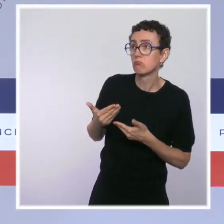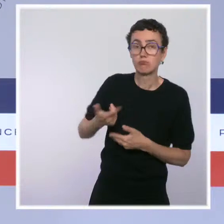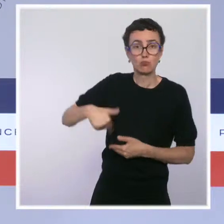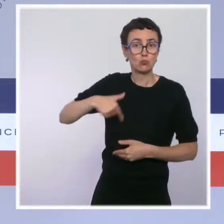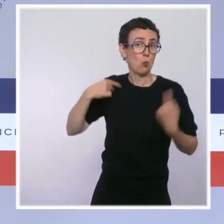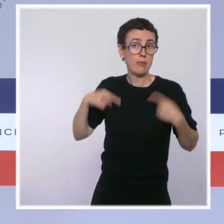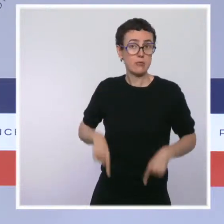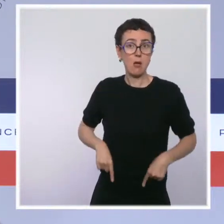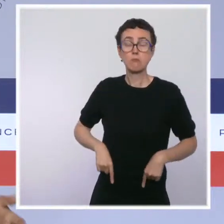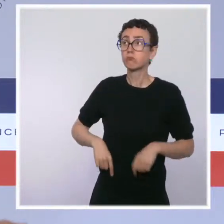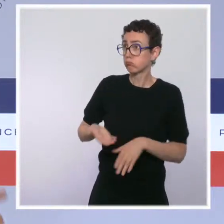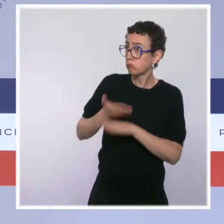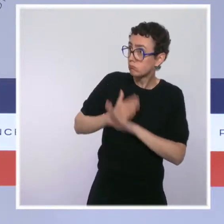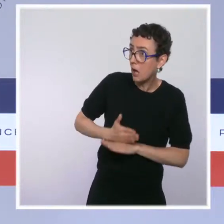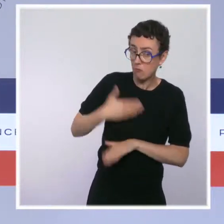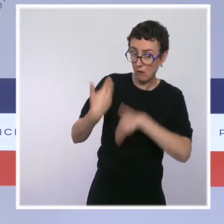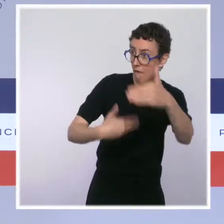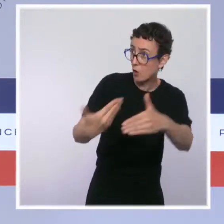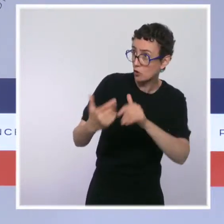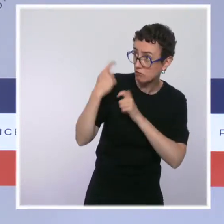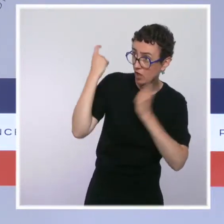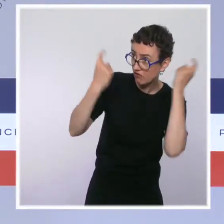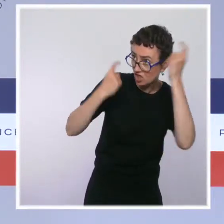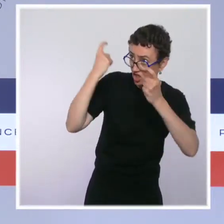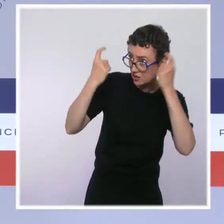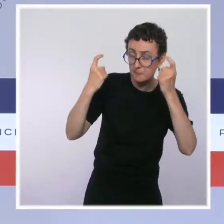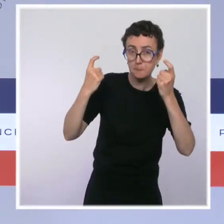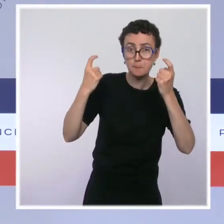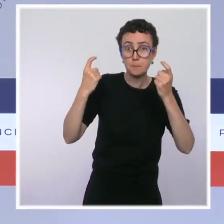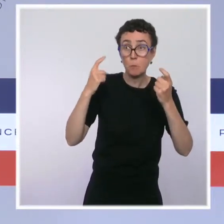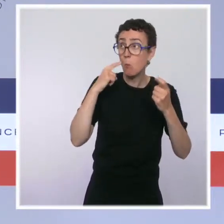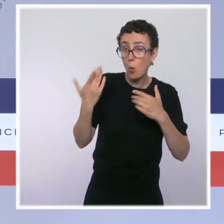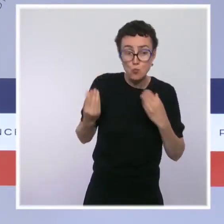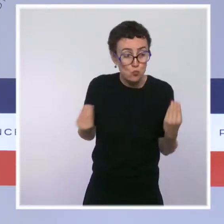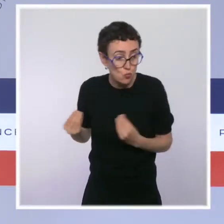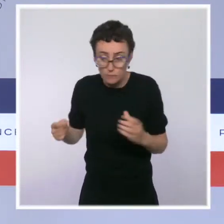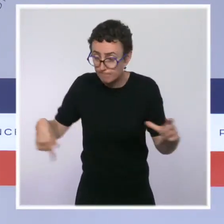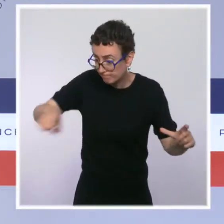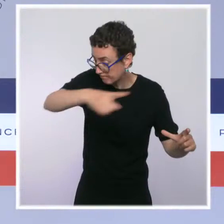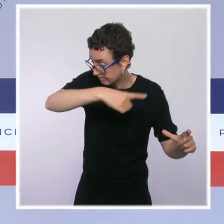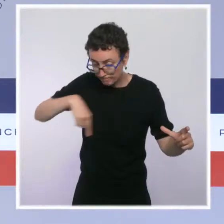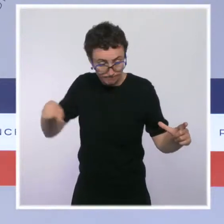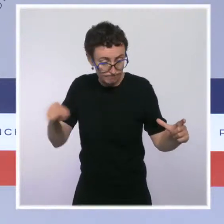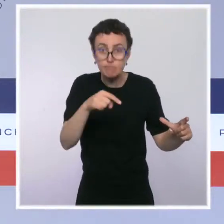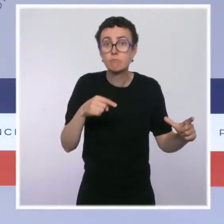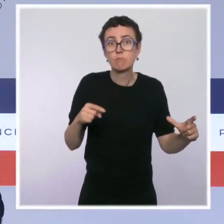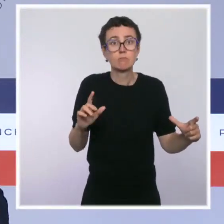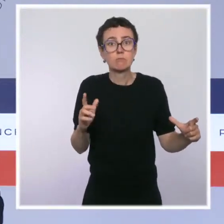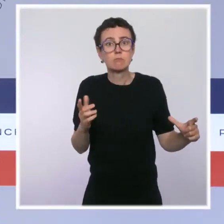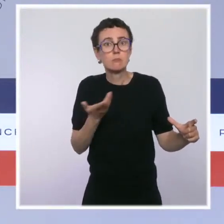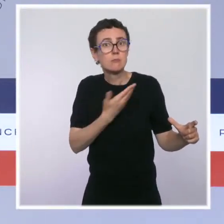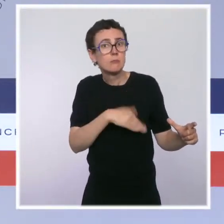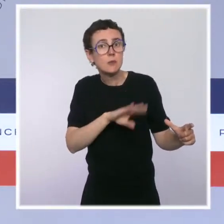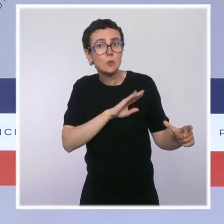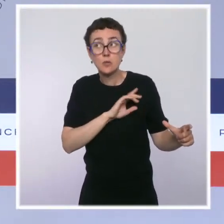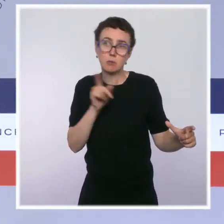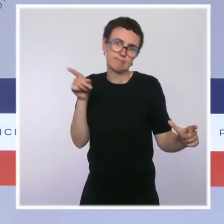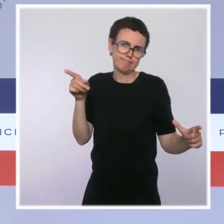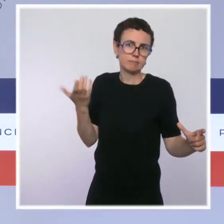continuer à avancer pour trouver un lieu localement pour installer ce dispositif. C'est évidemment la première responsabilité de la mairie de Paris, qui propose.